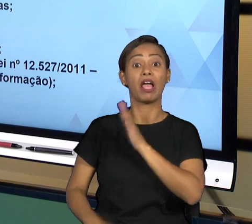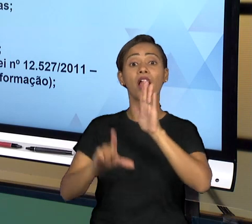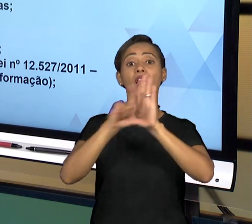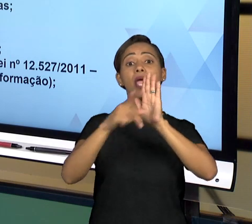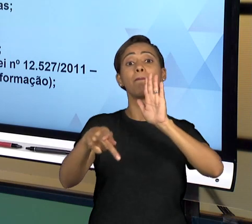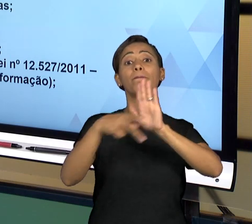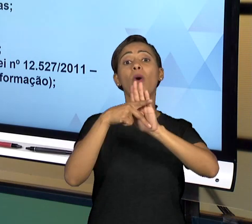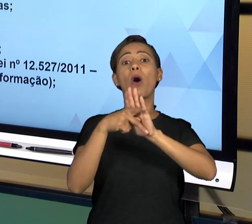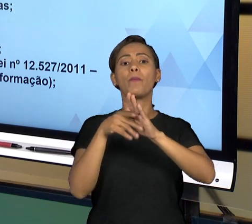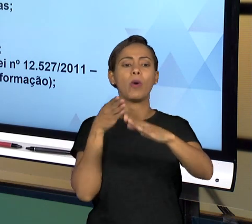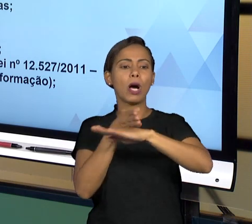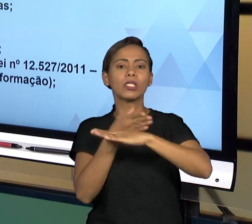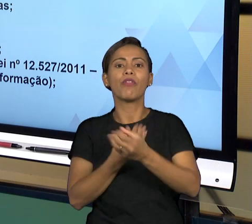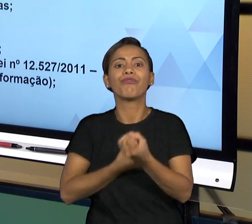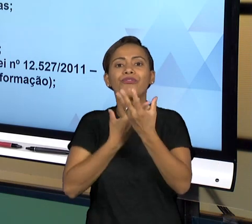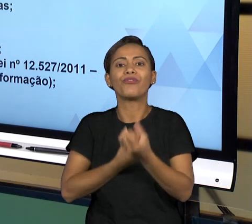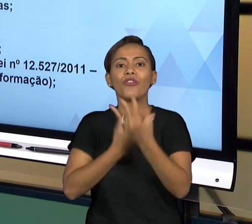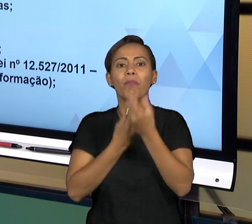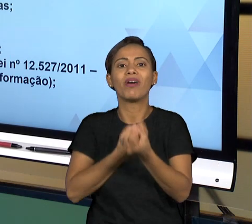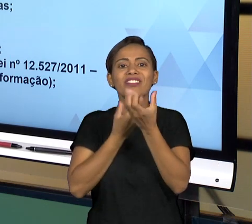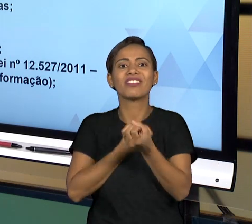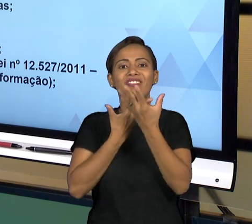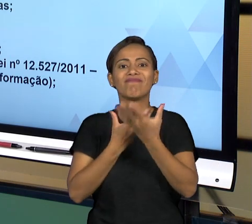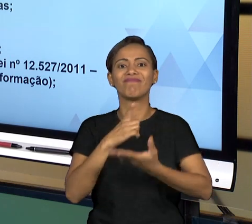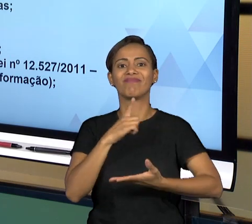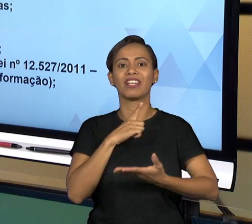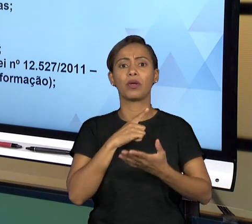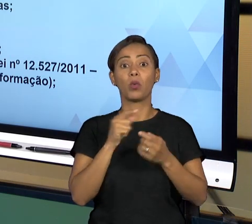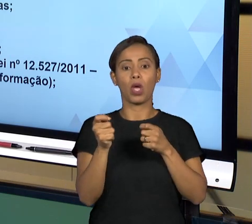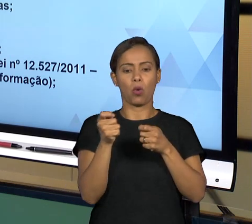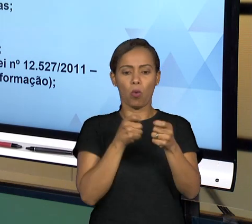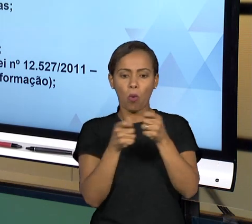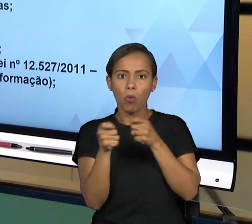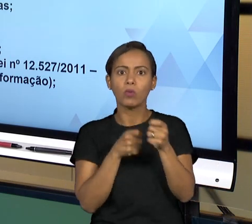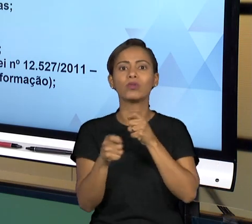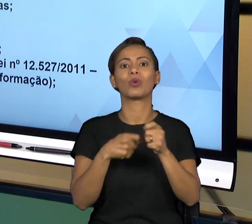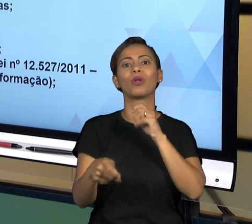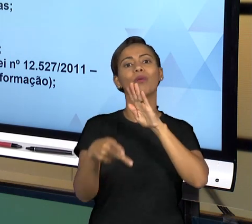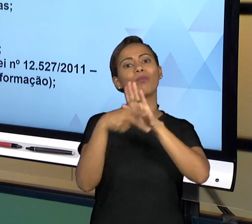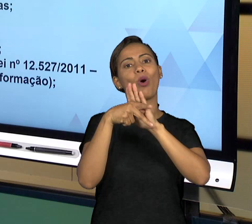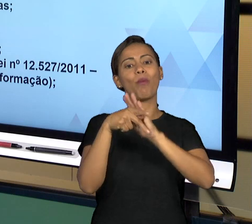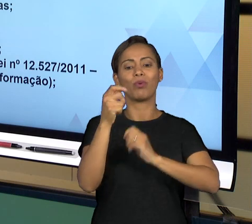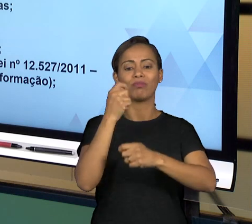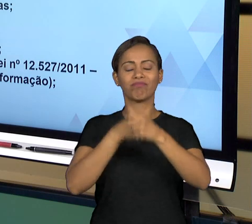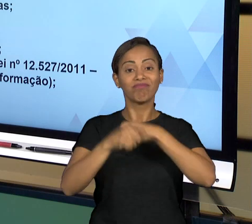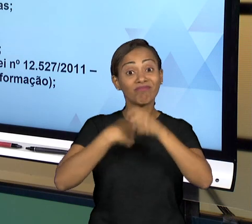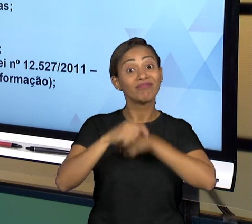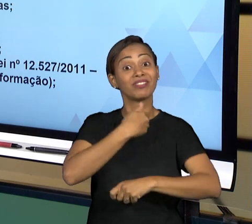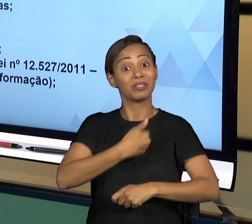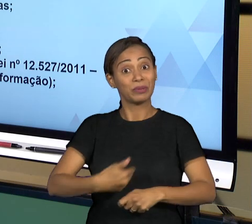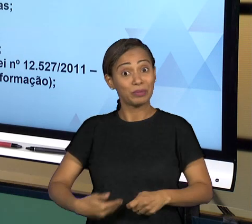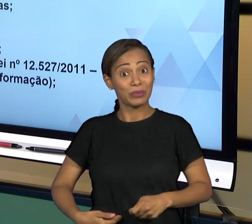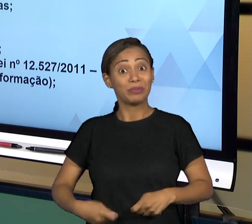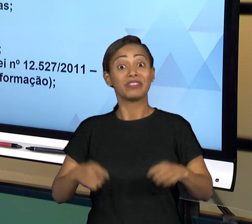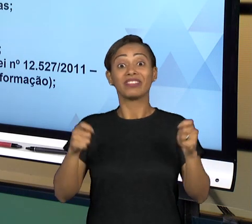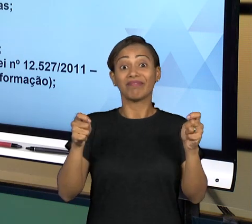CONTROLE SOCIAL SOBRE ADMINISTRAÇÃO PÚBLICA QUE VAI AO ENCONTRO DA IDEIA DE BOA GOVERNANÇA, PORQUE FORNECE AS INFORMAÇÕES NECESSÁRIAS AO